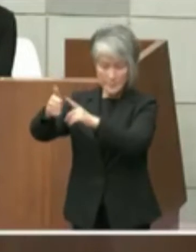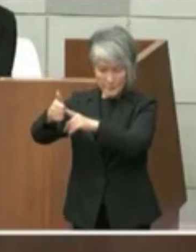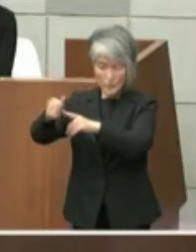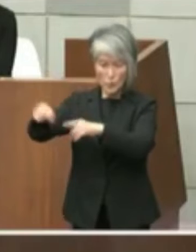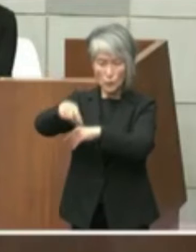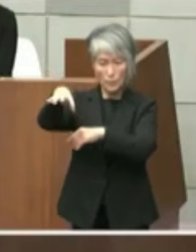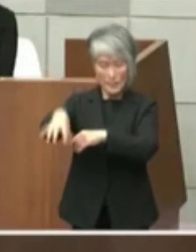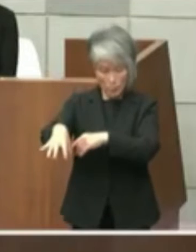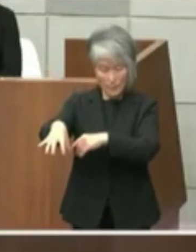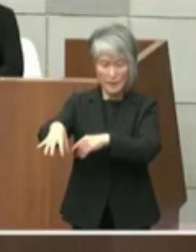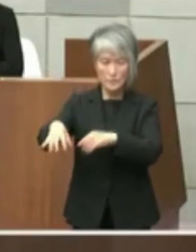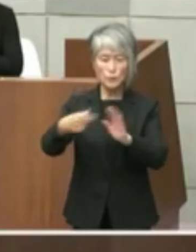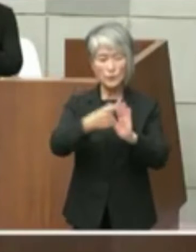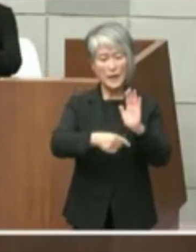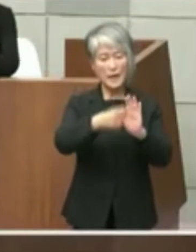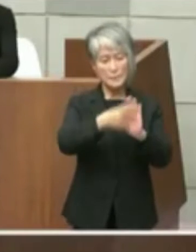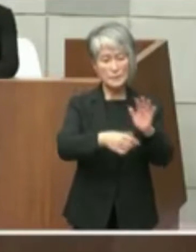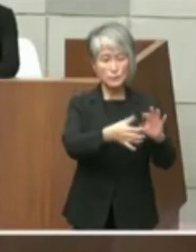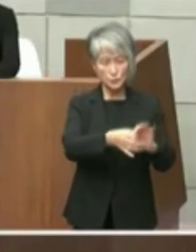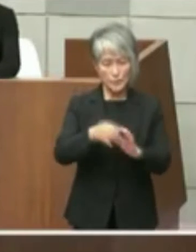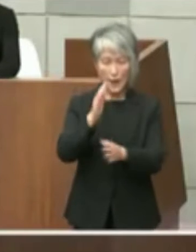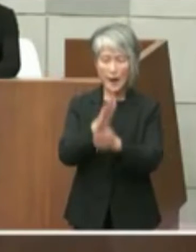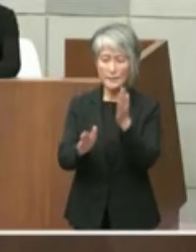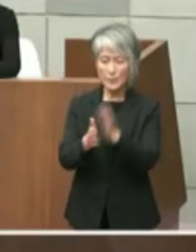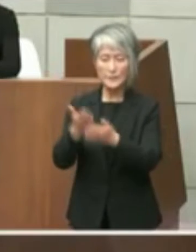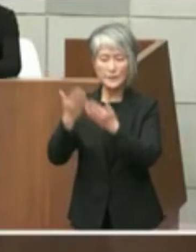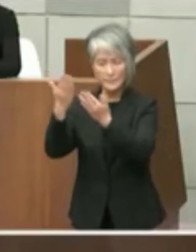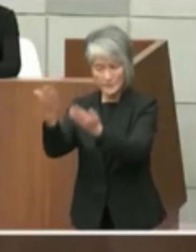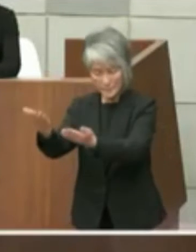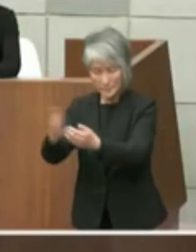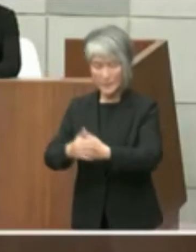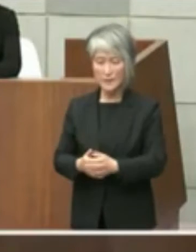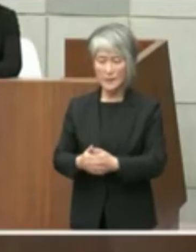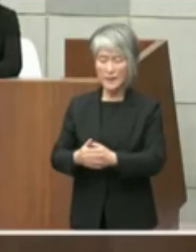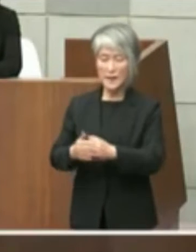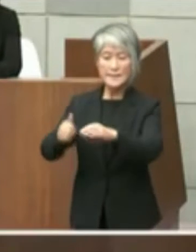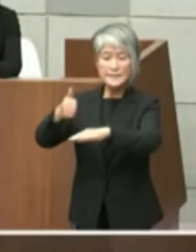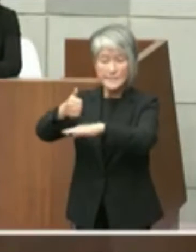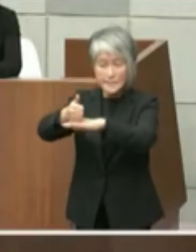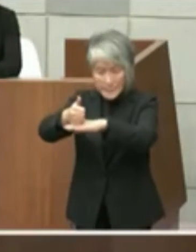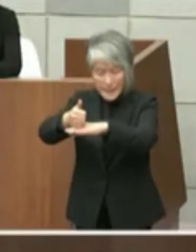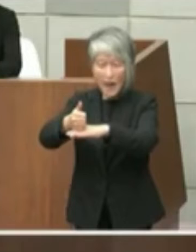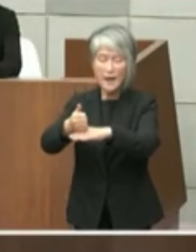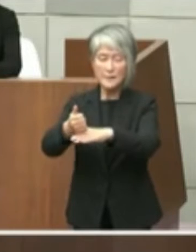このテーマについて改めてお尋ねすると ともに家自体にまでの間に保育を付けお